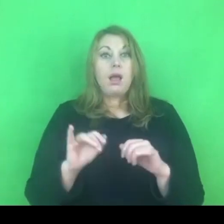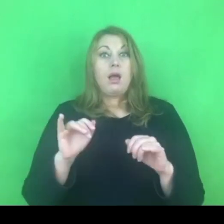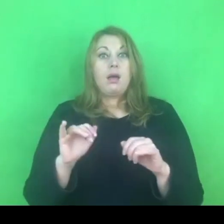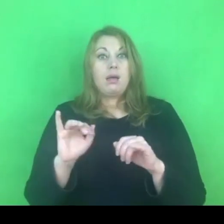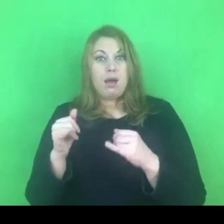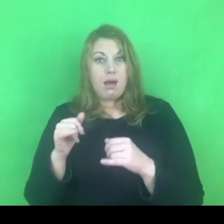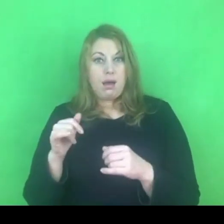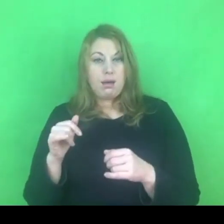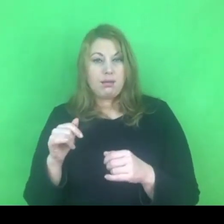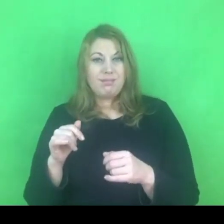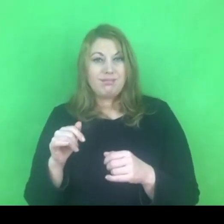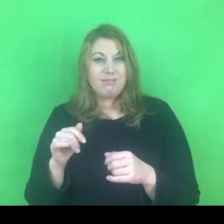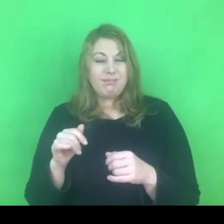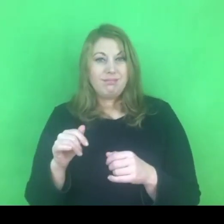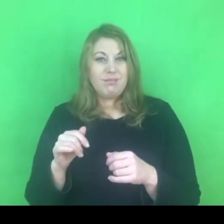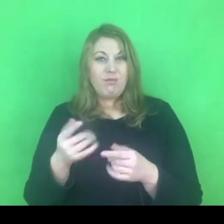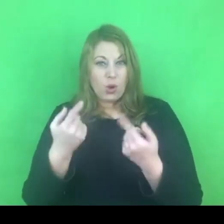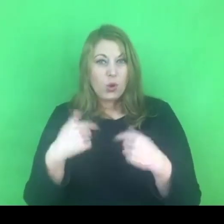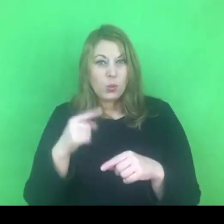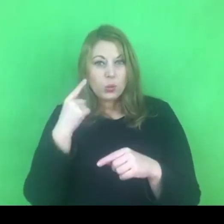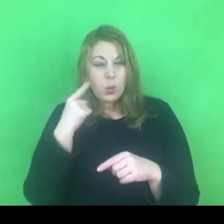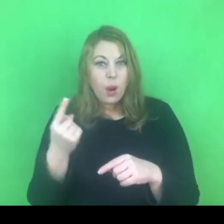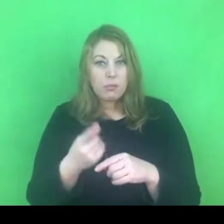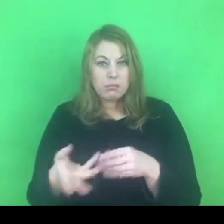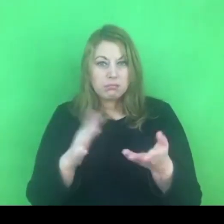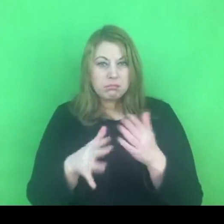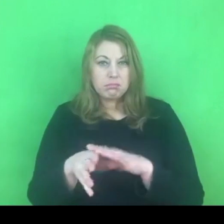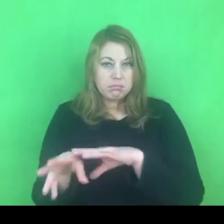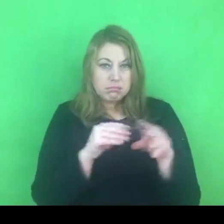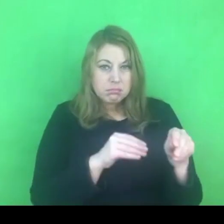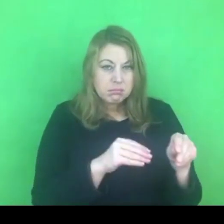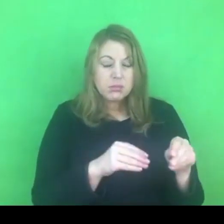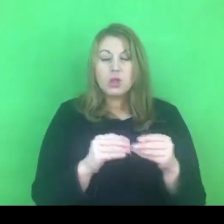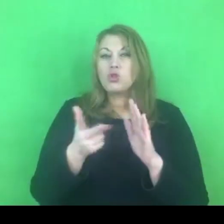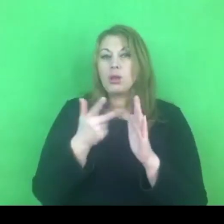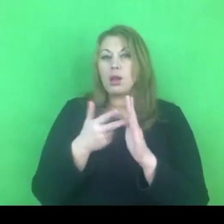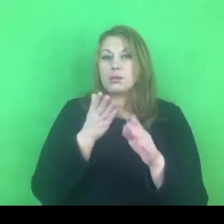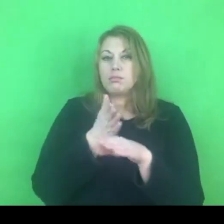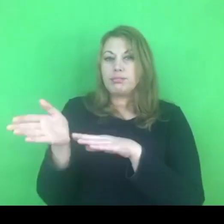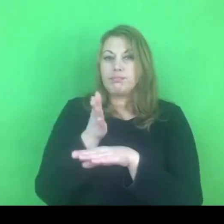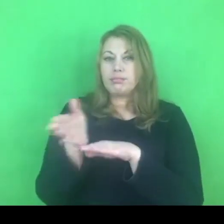Mają za zadanie wykonać to 3-krotnie w ciągu tych 14 dni.